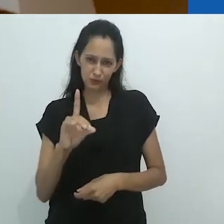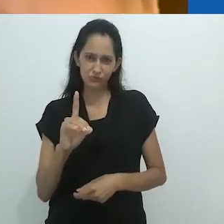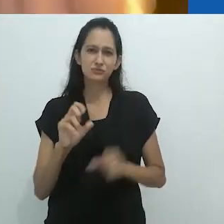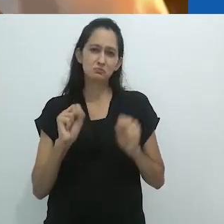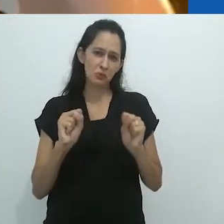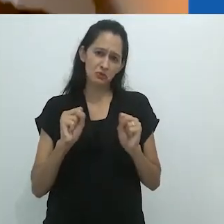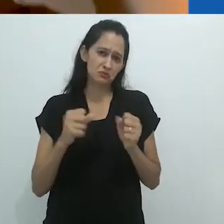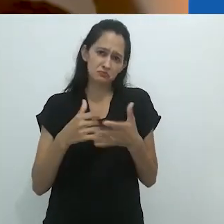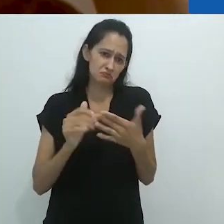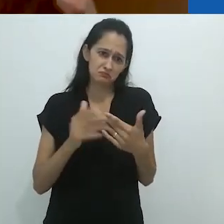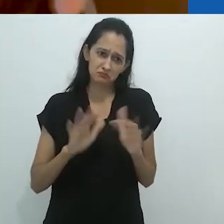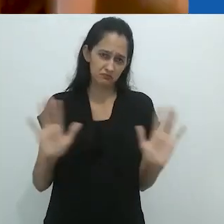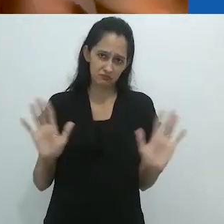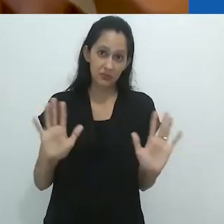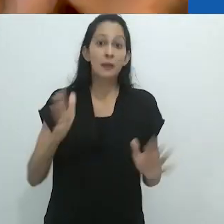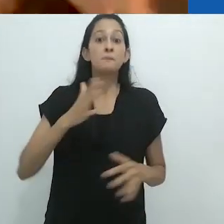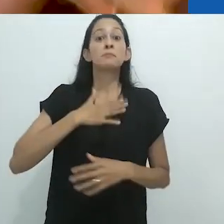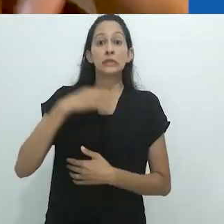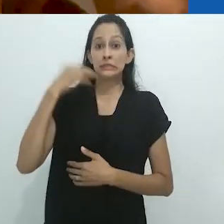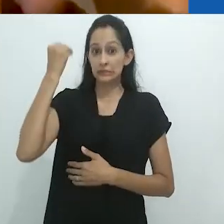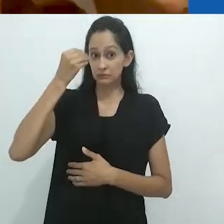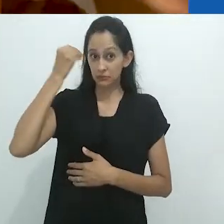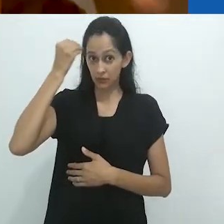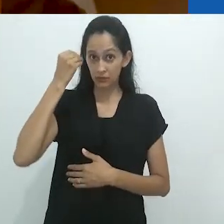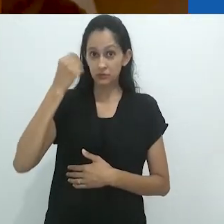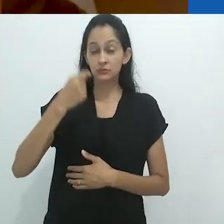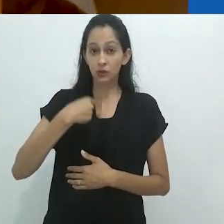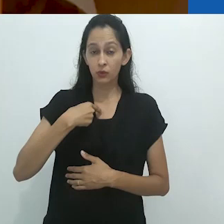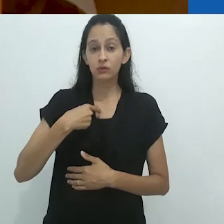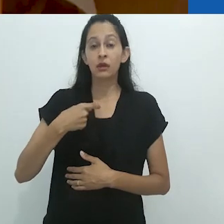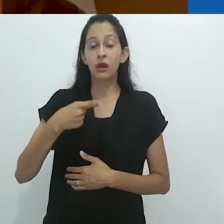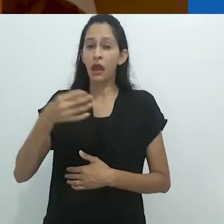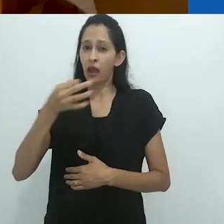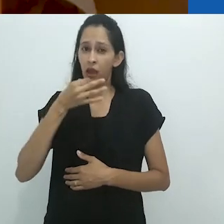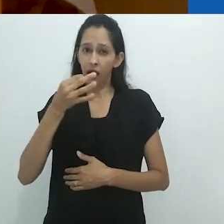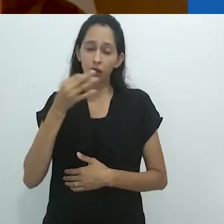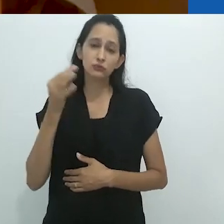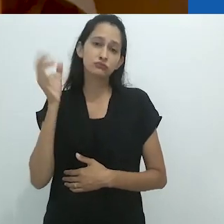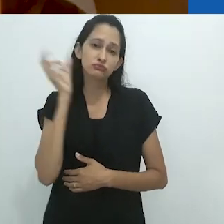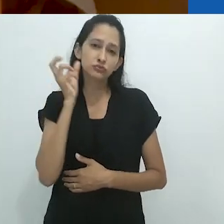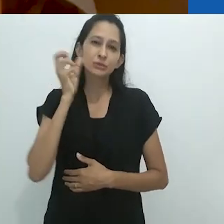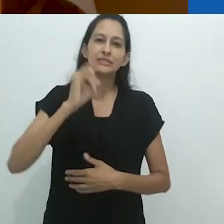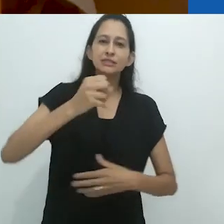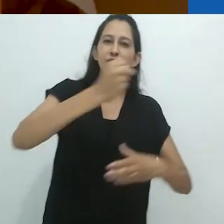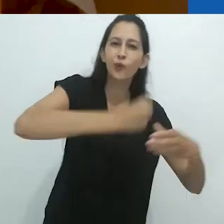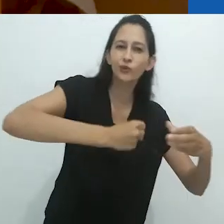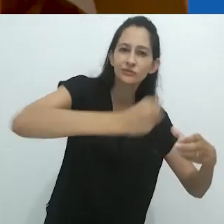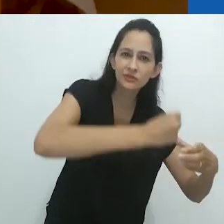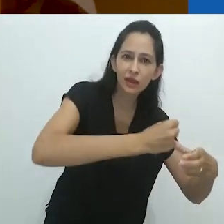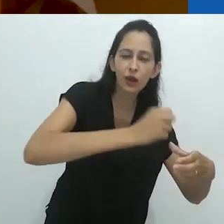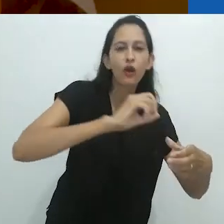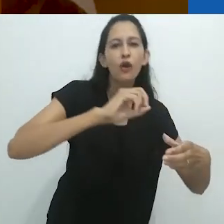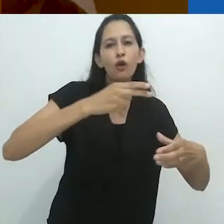Em minha experiência, eu ouço muito rádio quando estou cozinhando